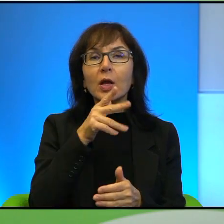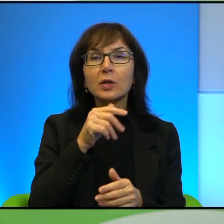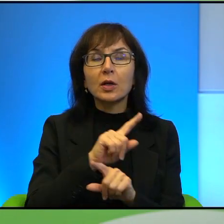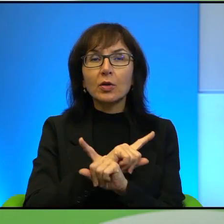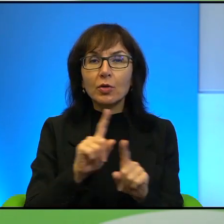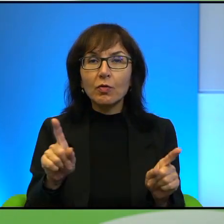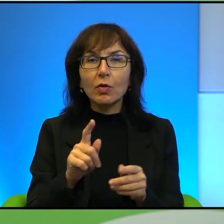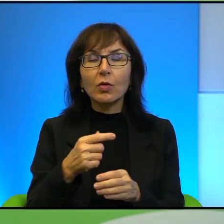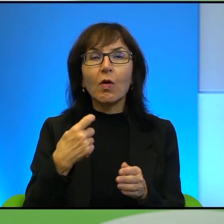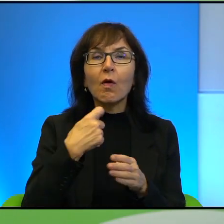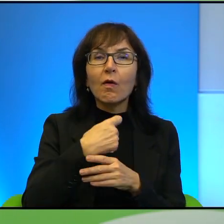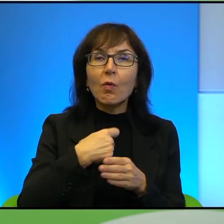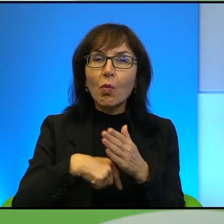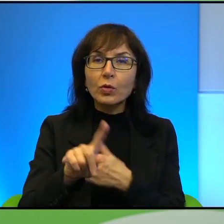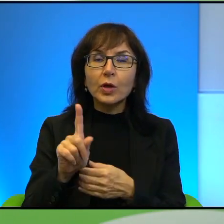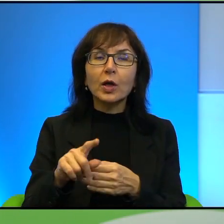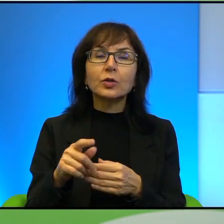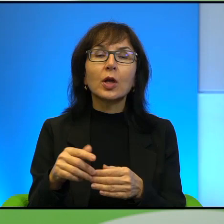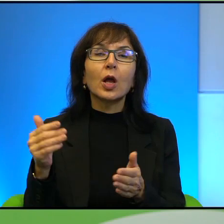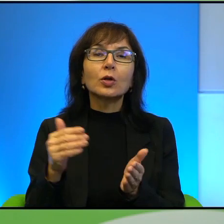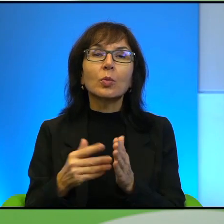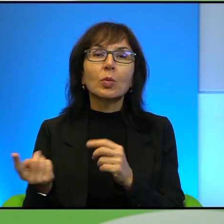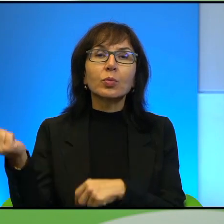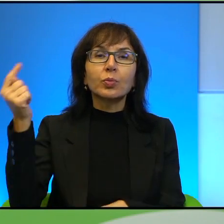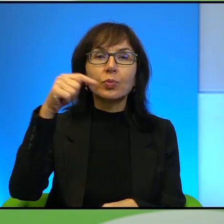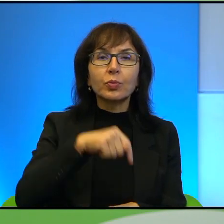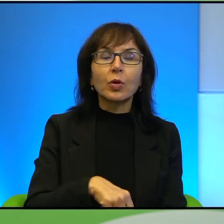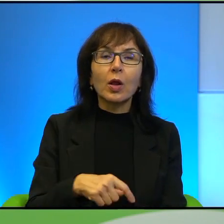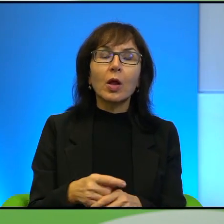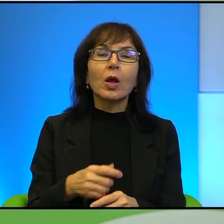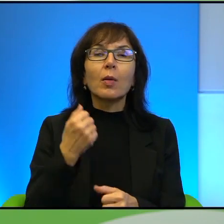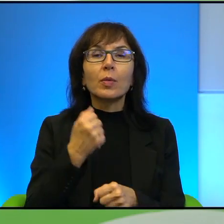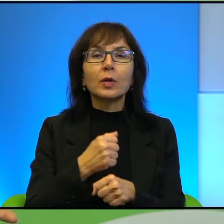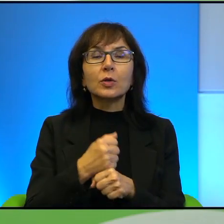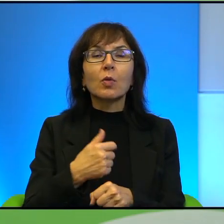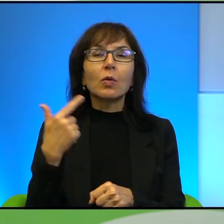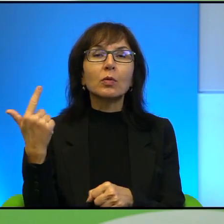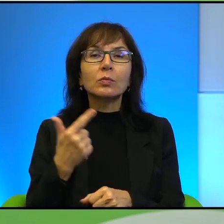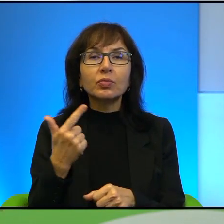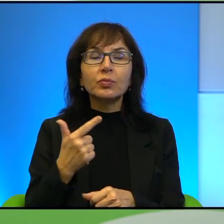Izraela się emigruje, to są po prostu ludzie, którzy pracują na 2 etaty, mieszkają z rodzicami, których nie stać na to, żeby się wyprowadzić,